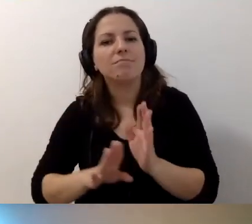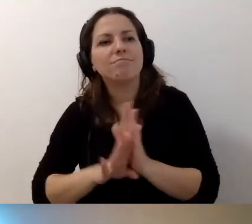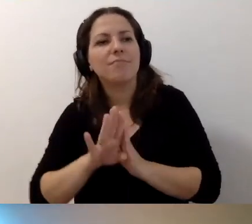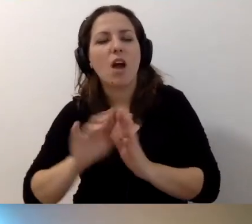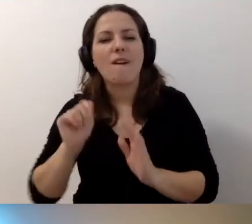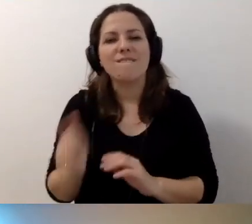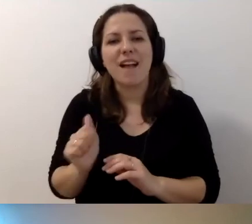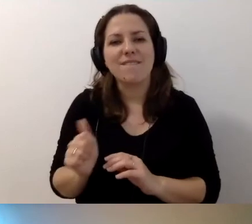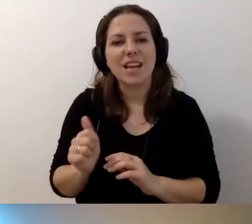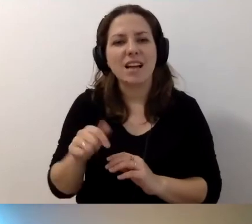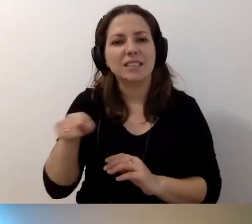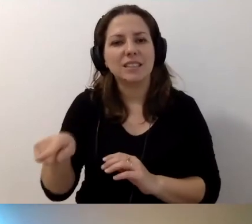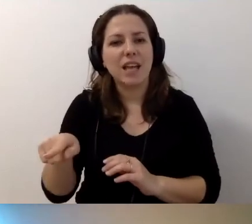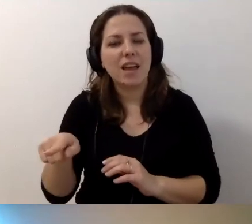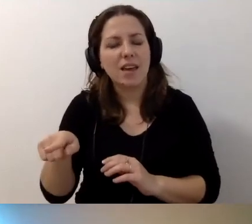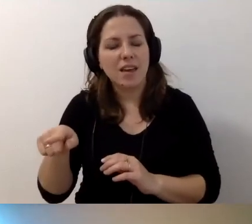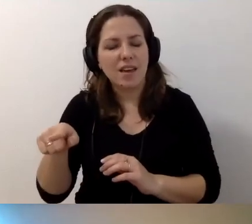w udostępnianiu instytucji osobom z niepełnosprawnościami?